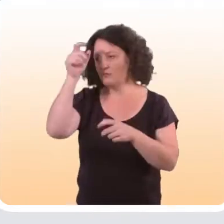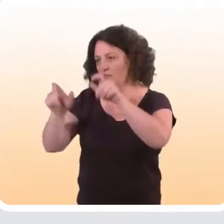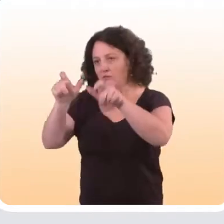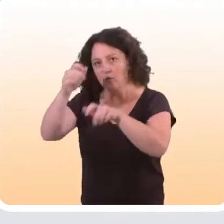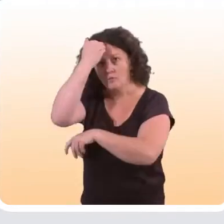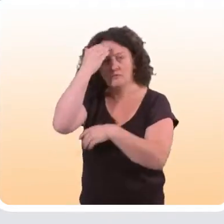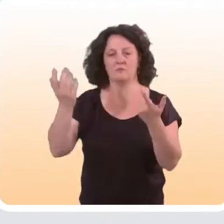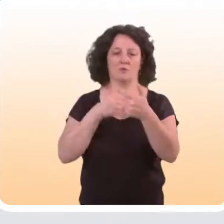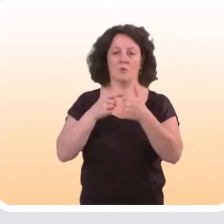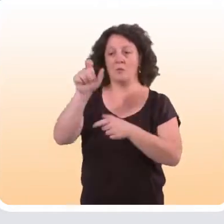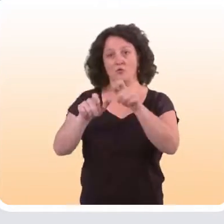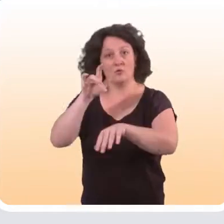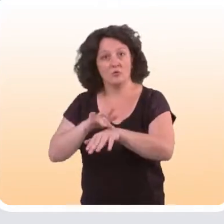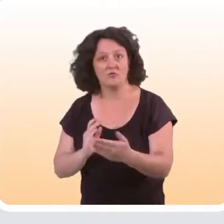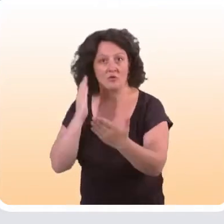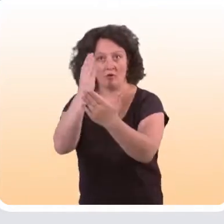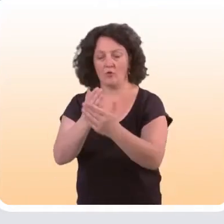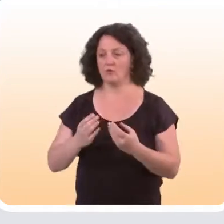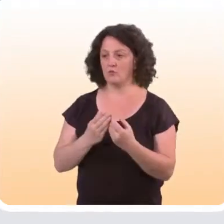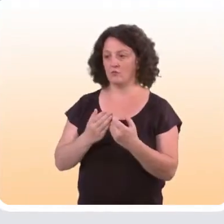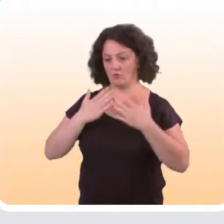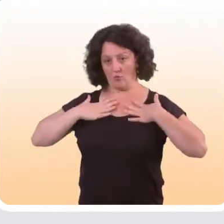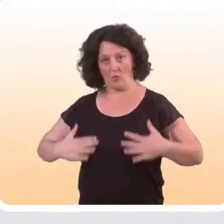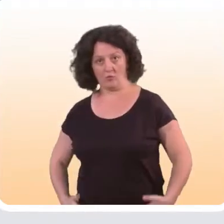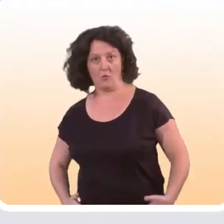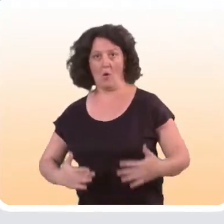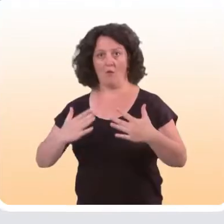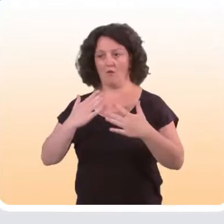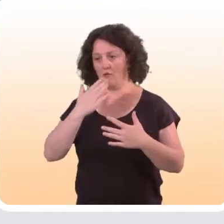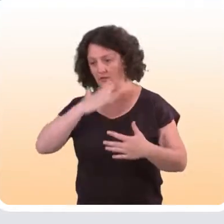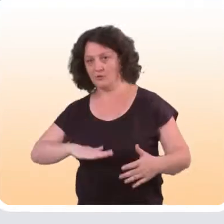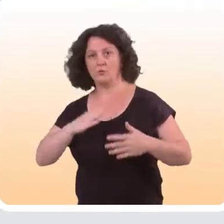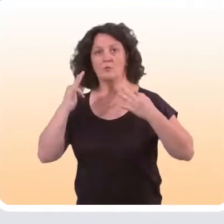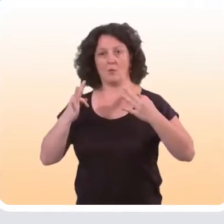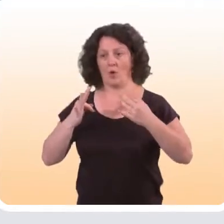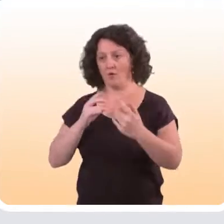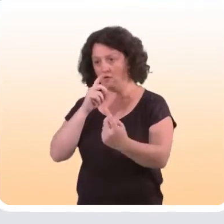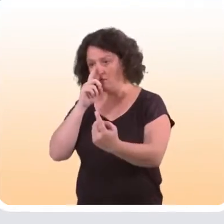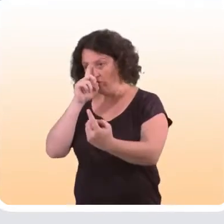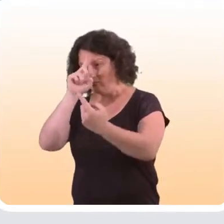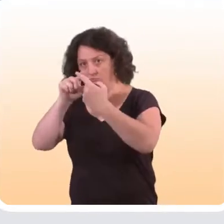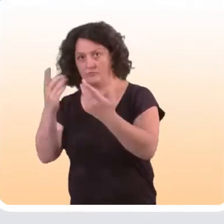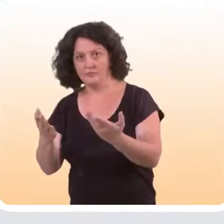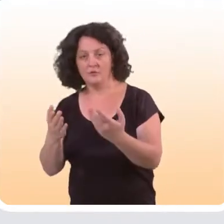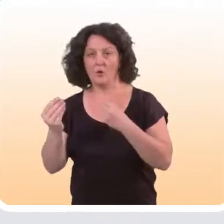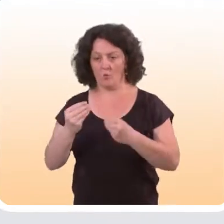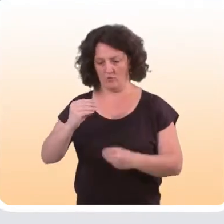Il peut s’agir des connaissances des personnes qui ont bénéficié de l’intervention, de leurs attitudes vis-à-vis du comportement de santé visé,